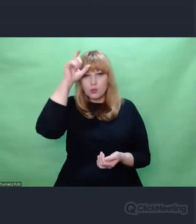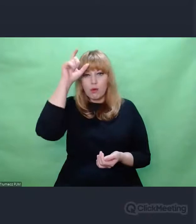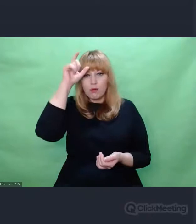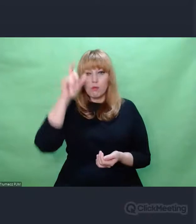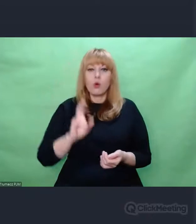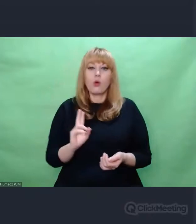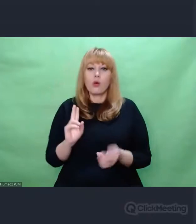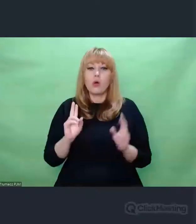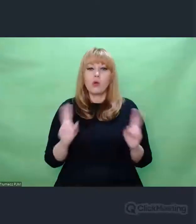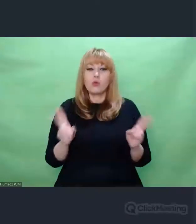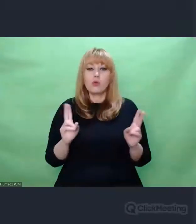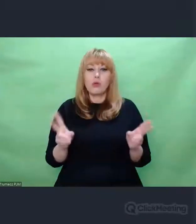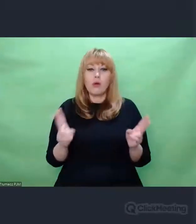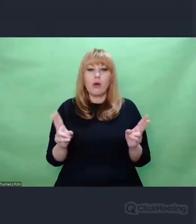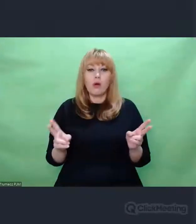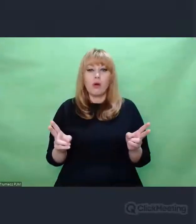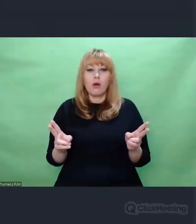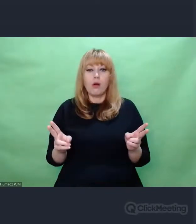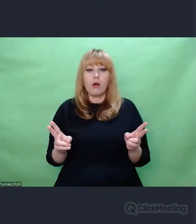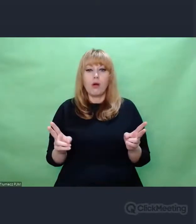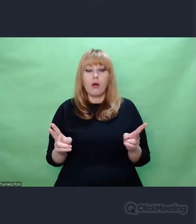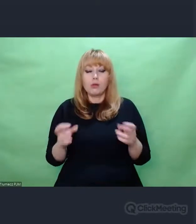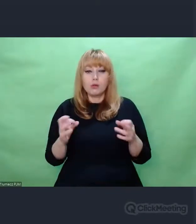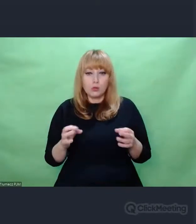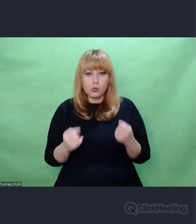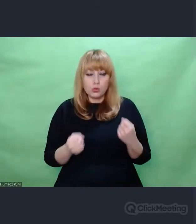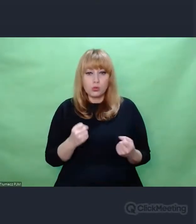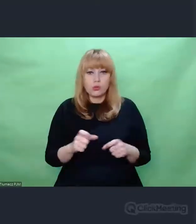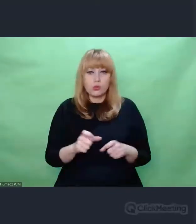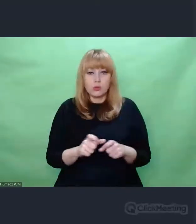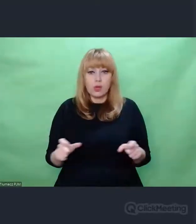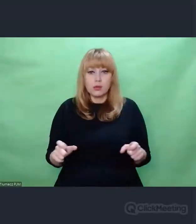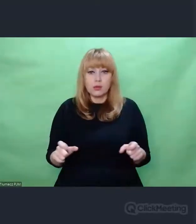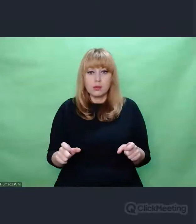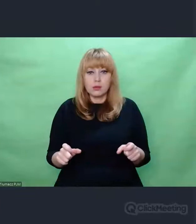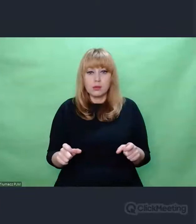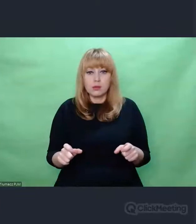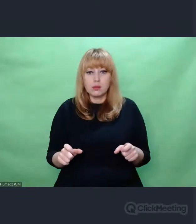w dzisiejszych bardzo trudnych czasach Nie wiem kim jest człowiek